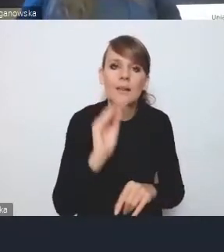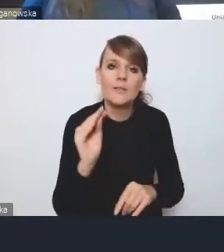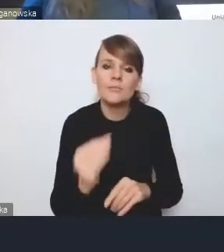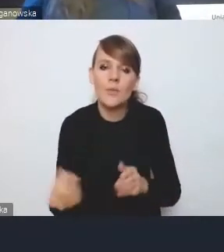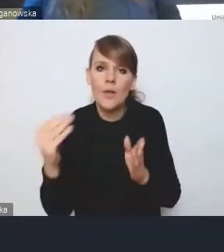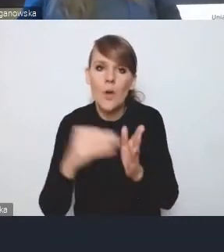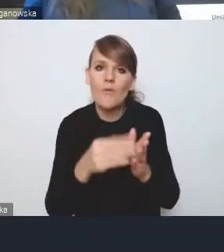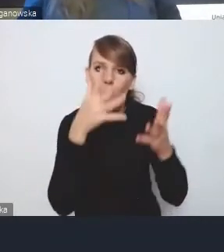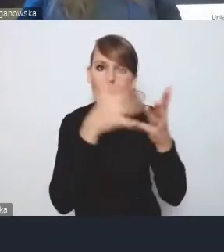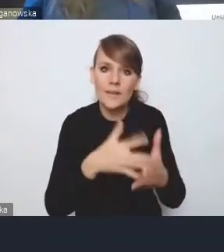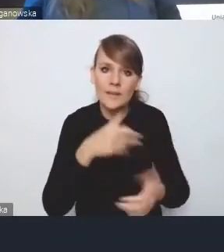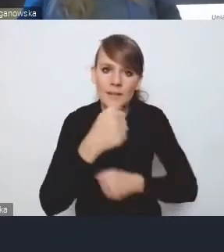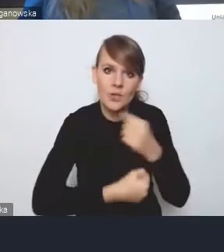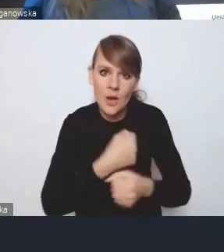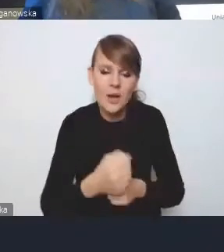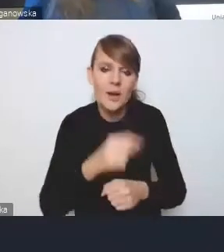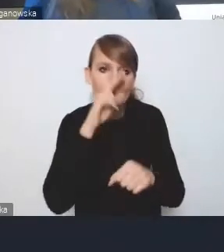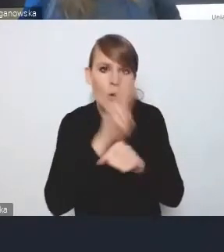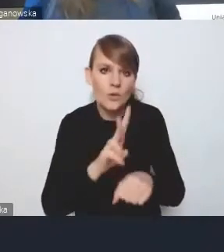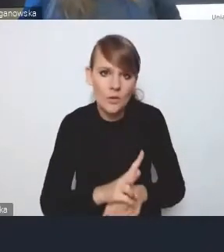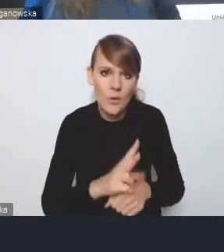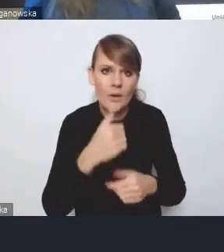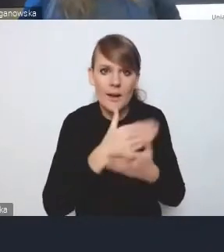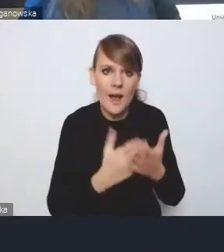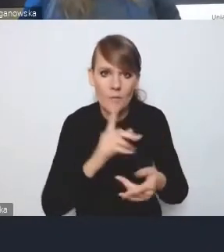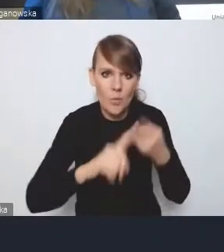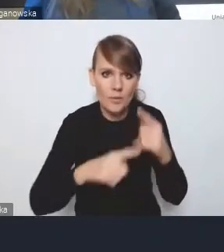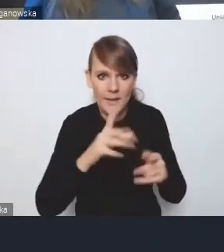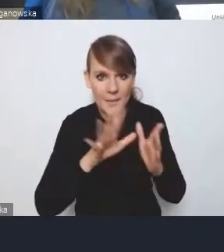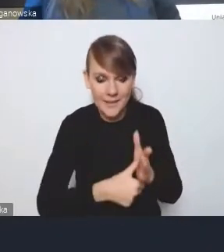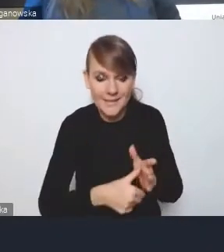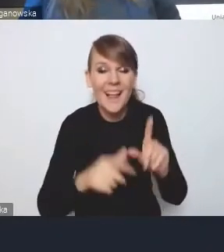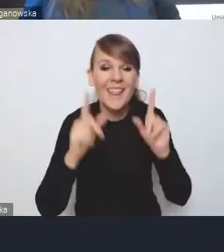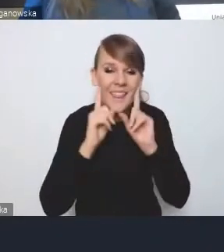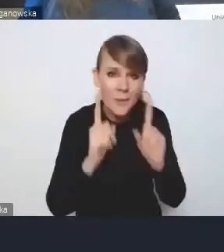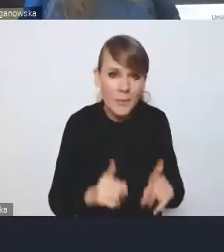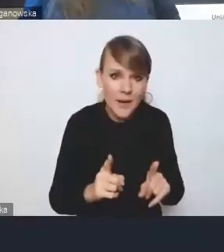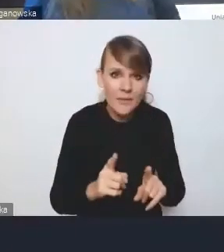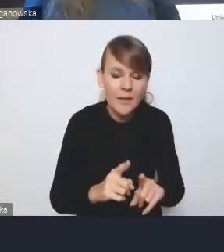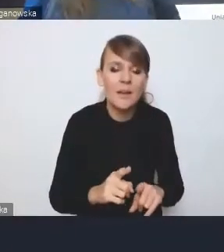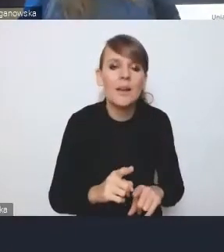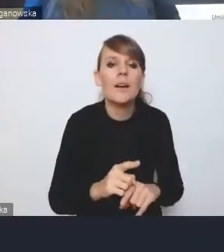i monitoringu Krajowej Polityki Miejskiej. Że tak naprawdę ciała, które będą oceniać...